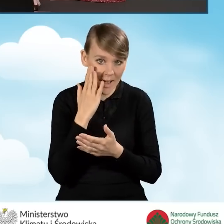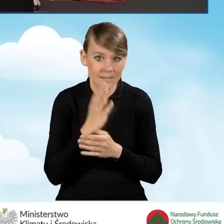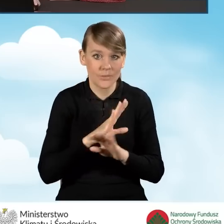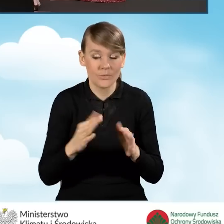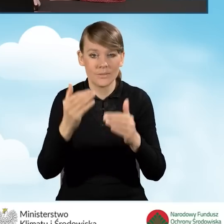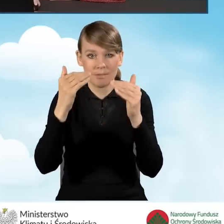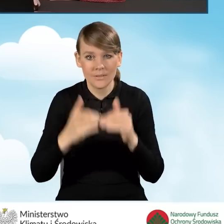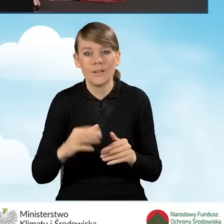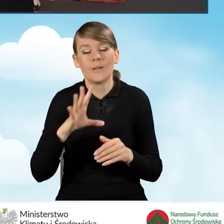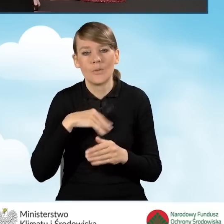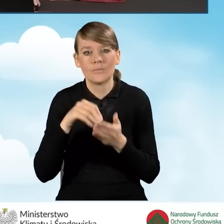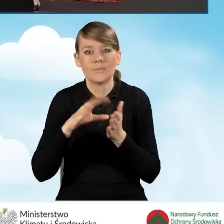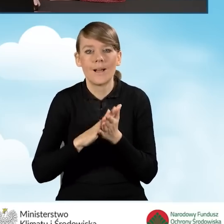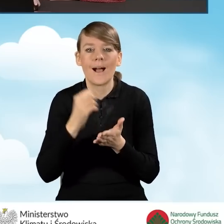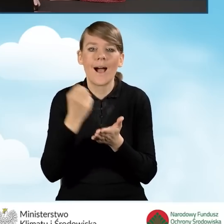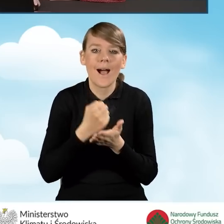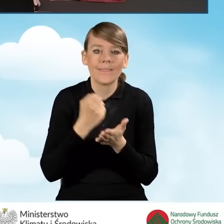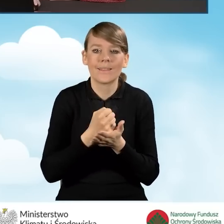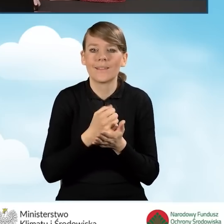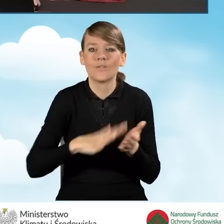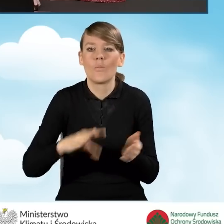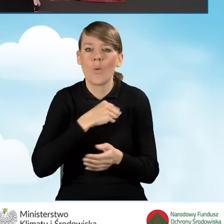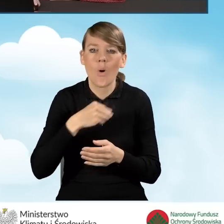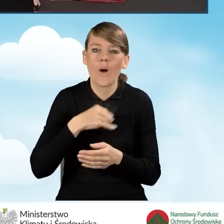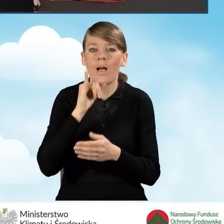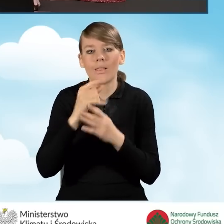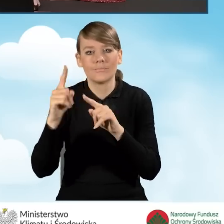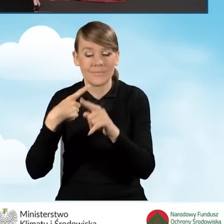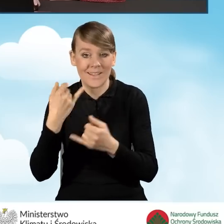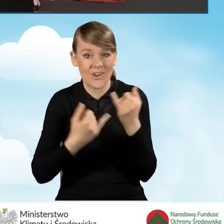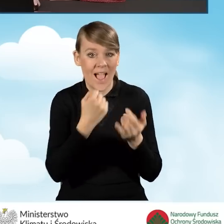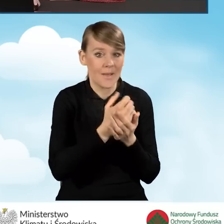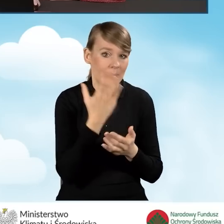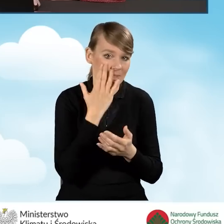adres do korespondencji w Polsce, gdy jest inny niż adres zamieszkania.